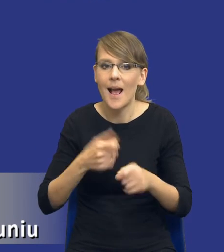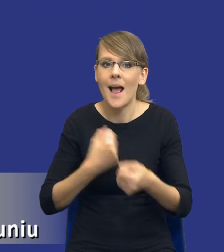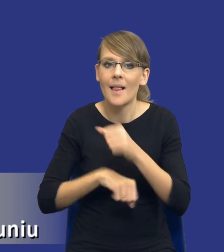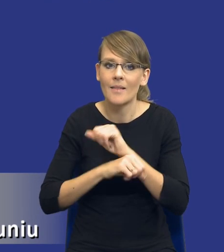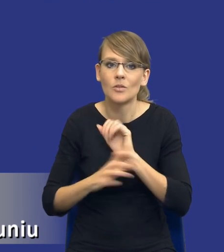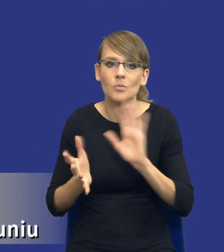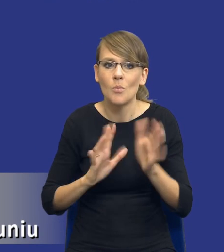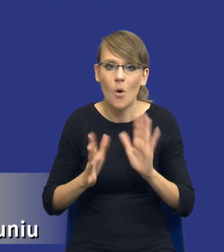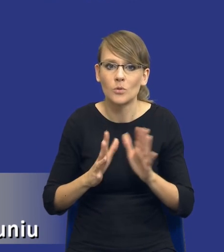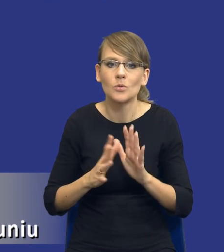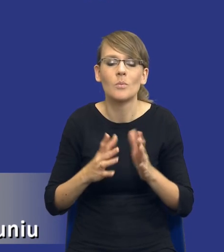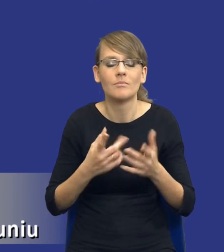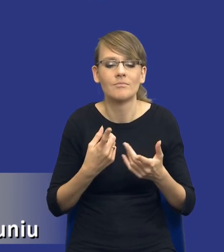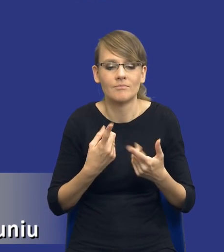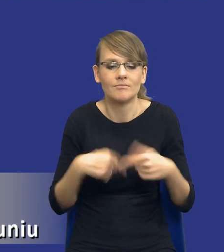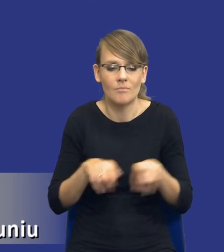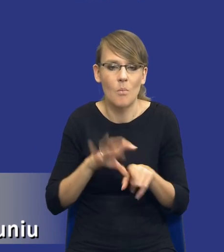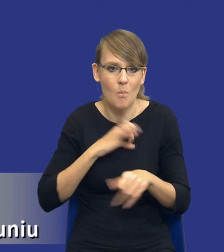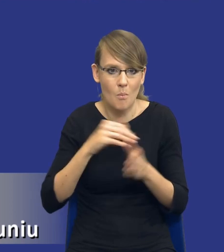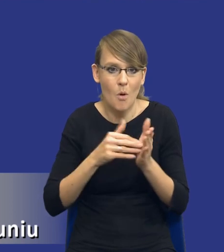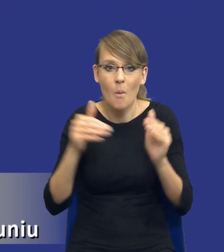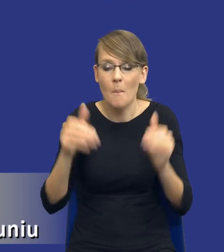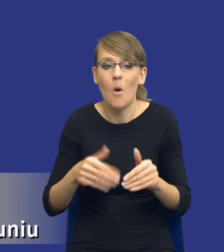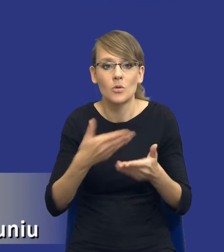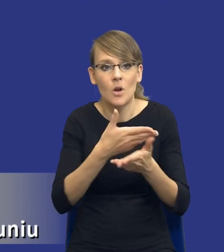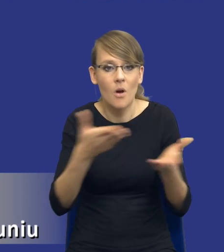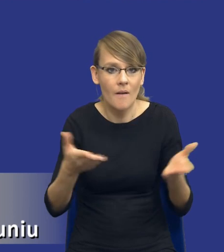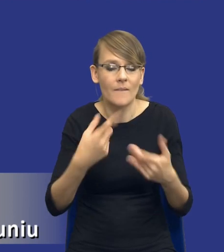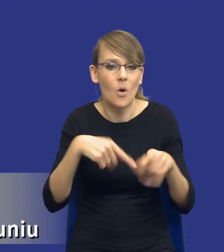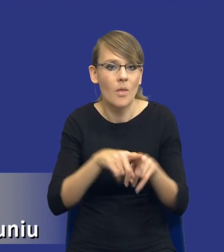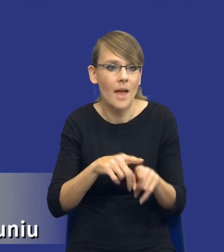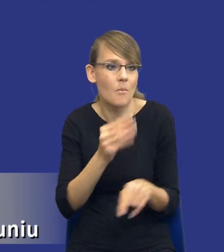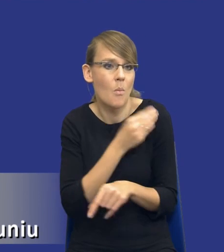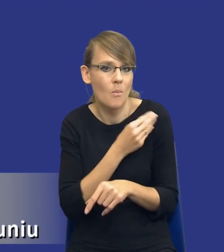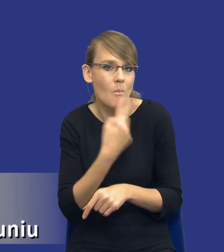tych naszych potrzeb, bo być może wykonawcy nam powiedzą, że zakładam, to jest oczywiście czysta teoria, że oni